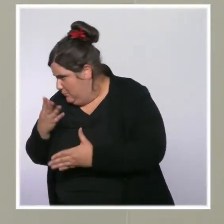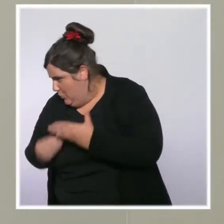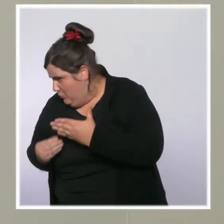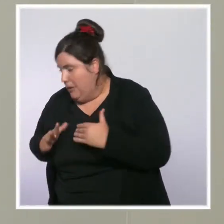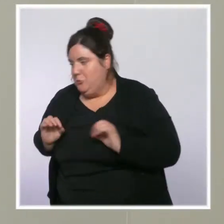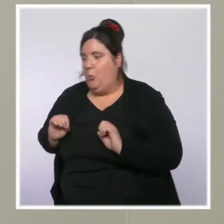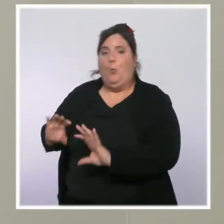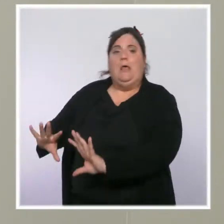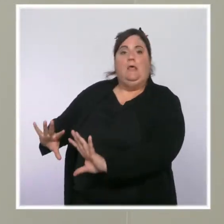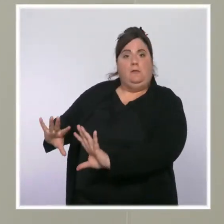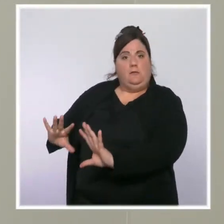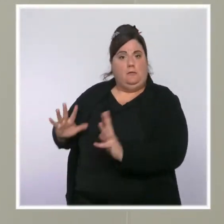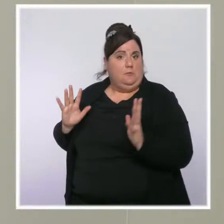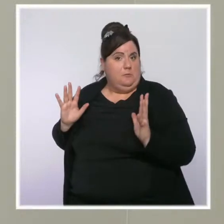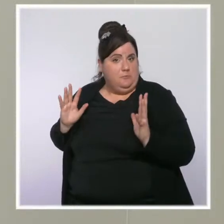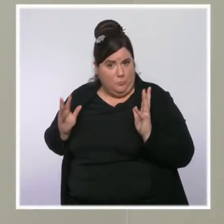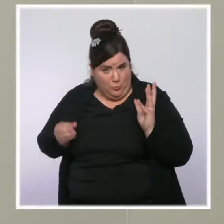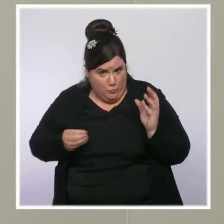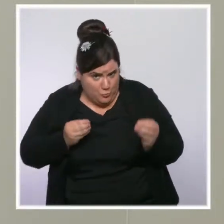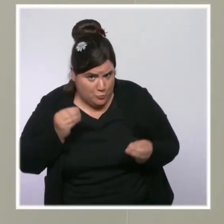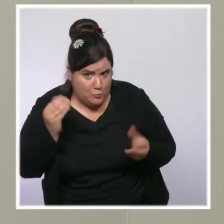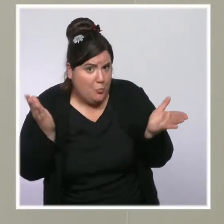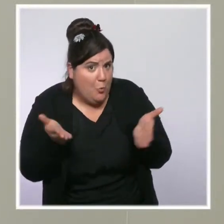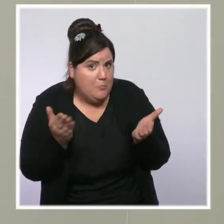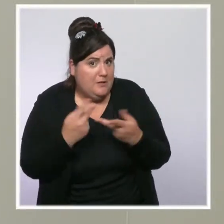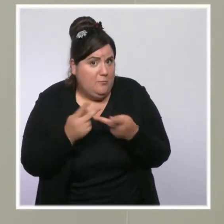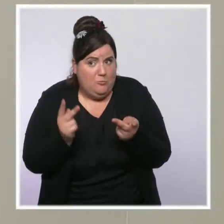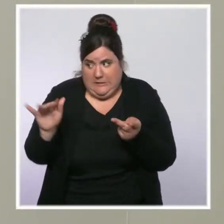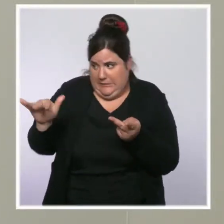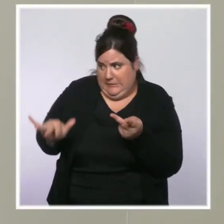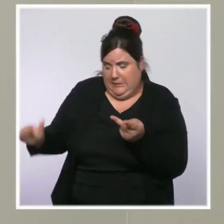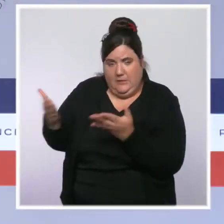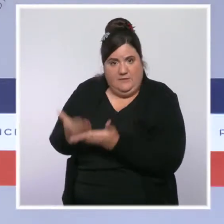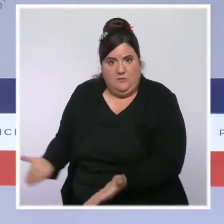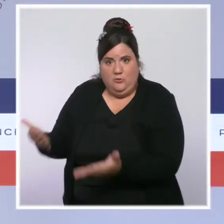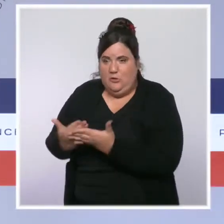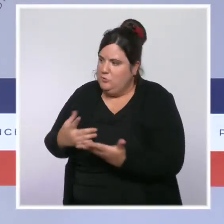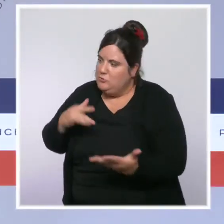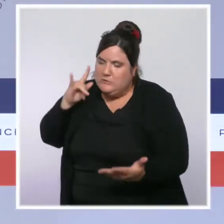et face à la situation de l'hôpital public dans ces territoires ? D'abord, l'hôpital public dans ces territoires est soutenu.